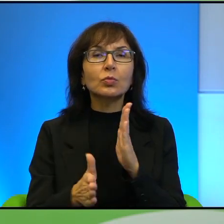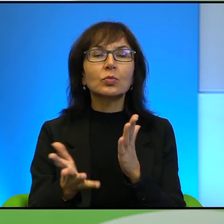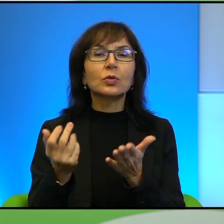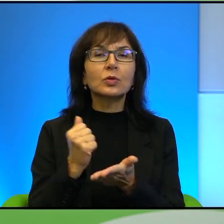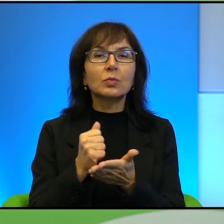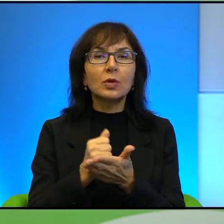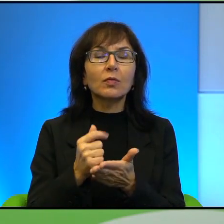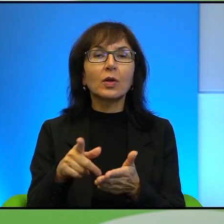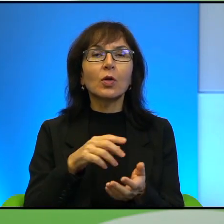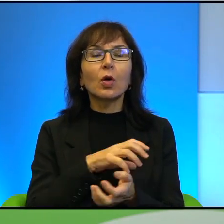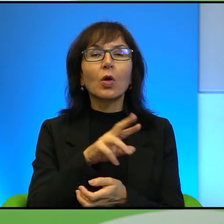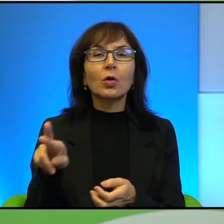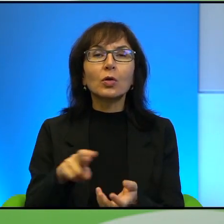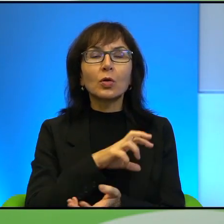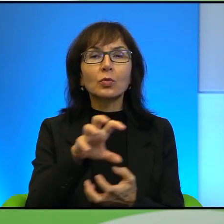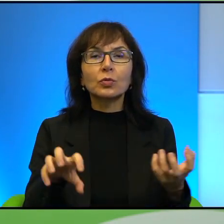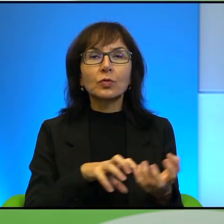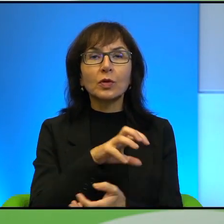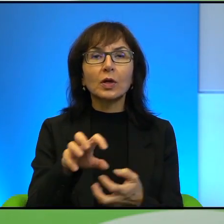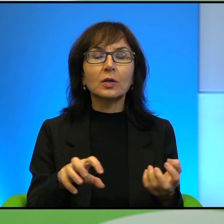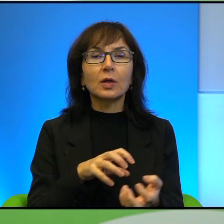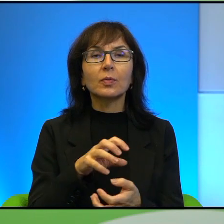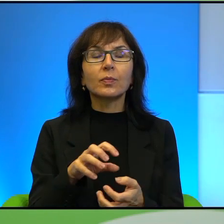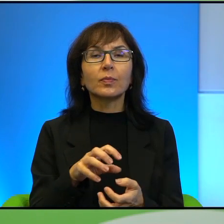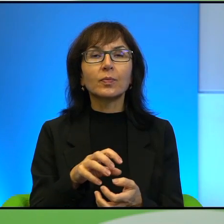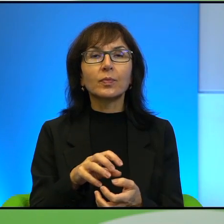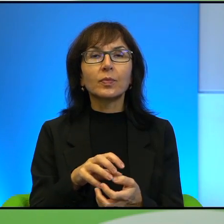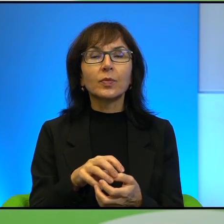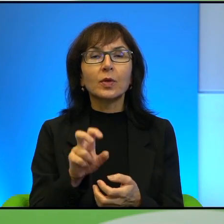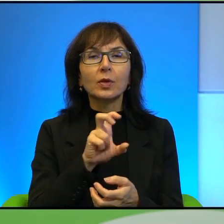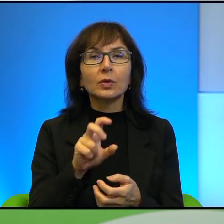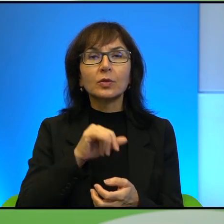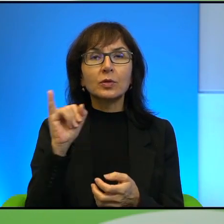Także proszę pozwolić mi jeden cytat. Lecz zawsze największe wrażenie robi